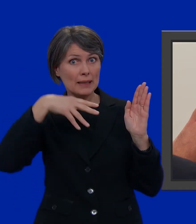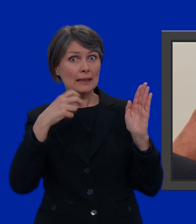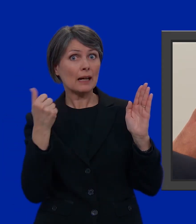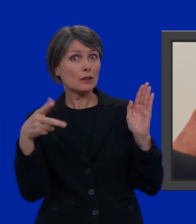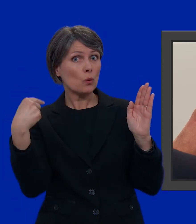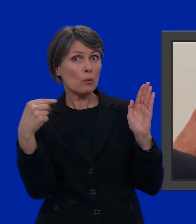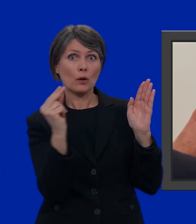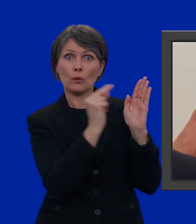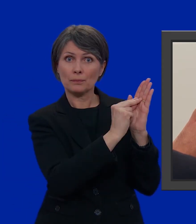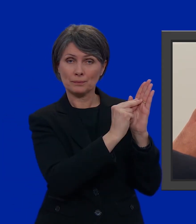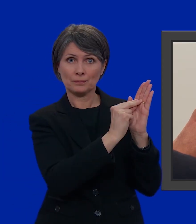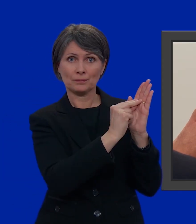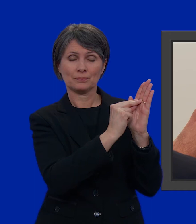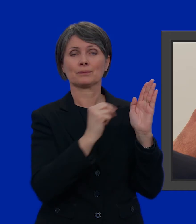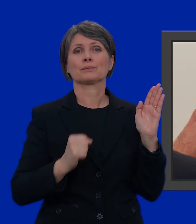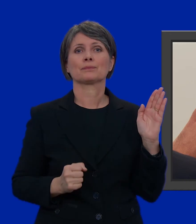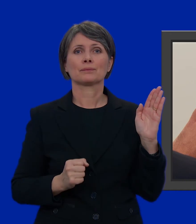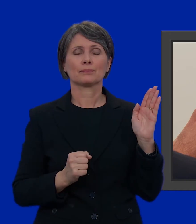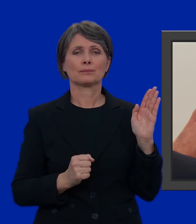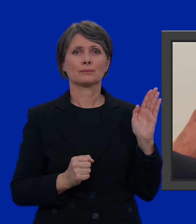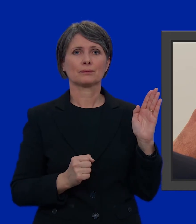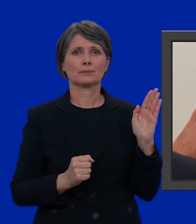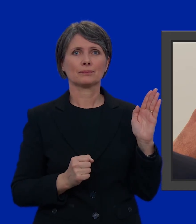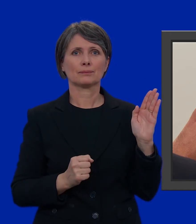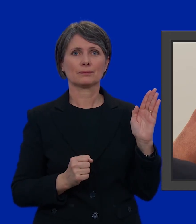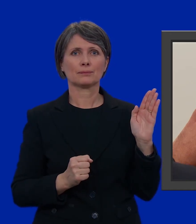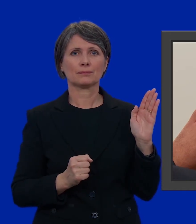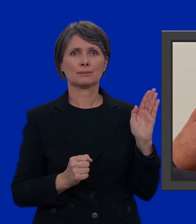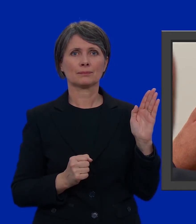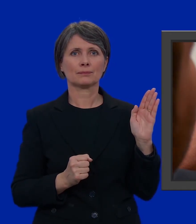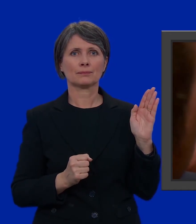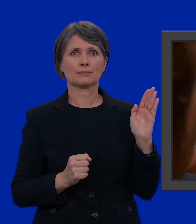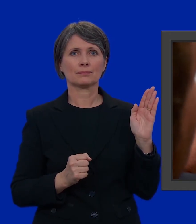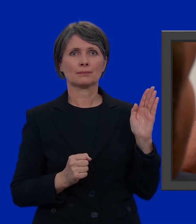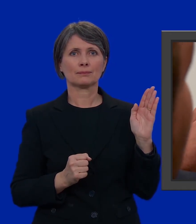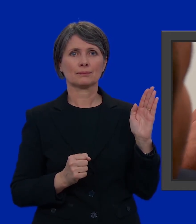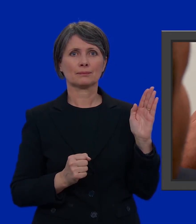di indicarne il numero.